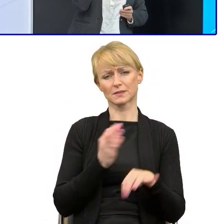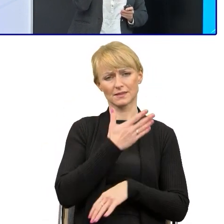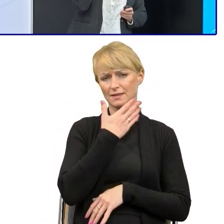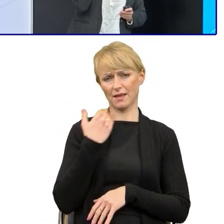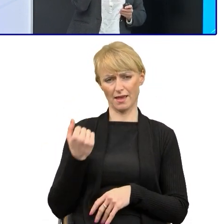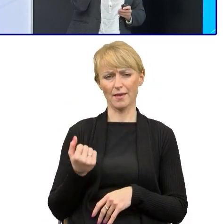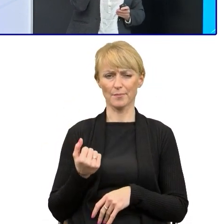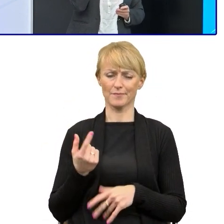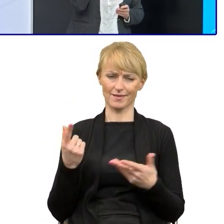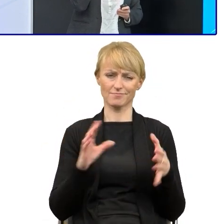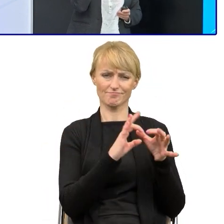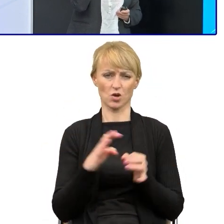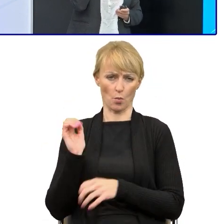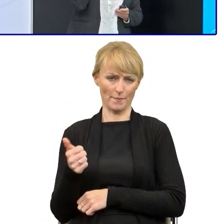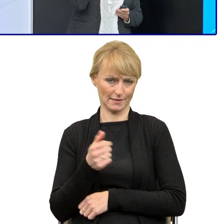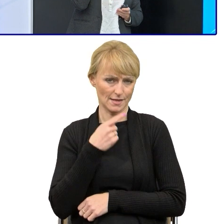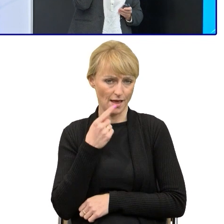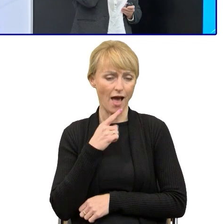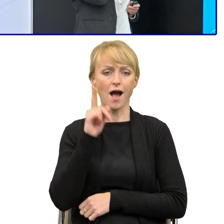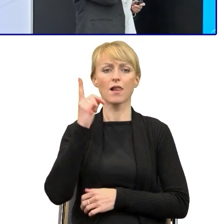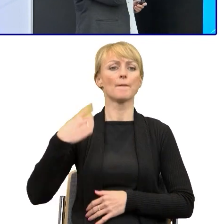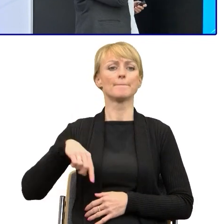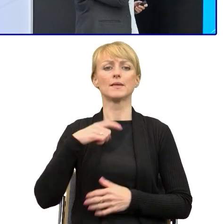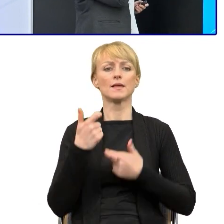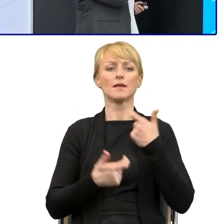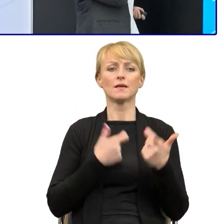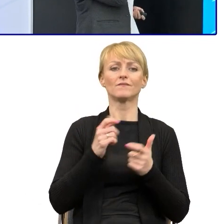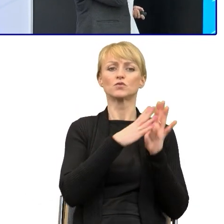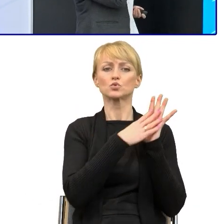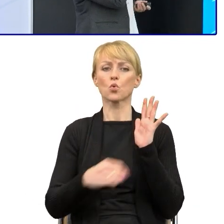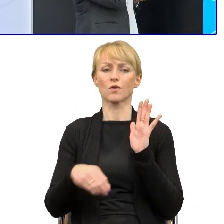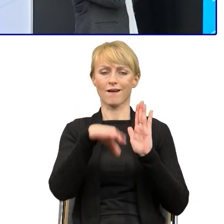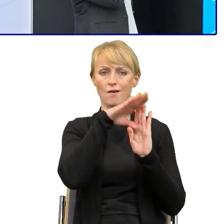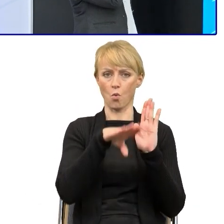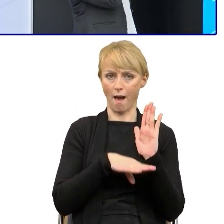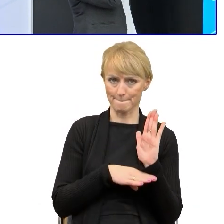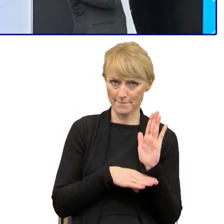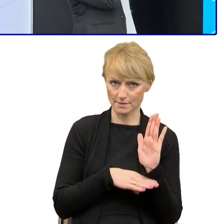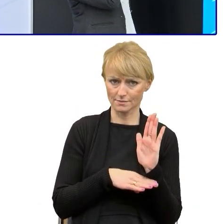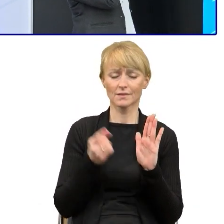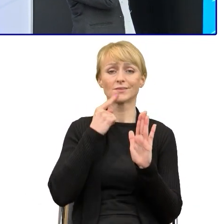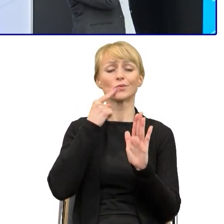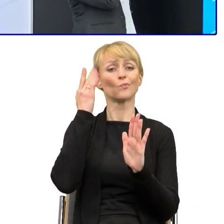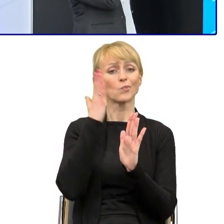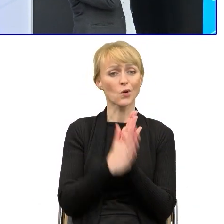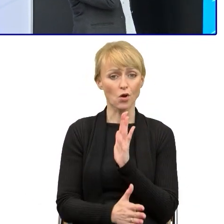Natomiast opracowaliśmy wzór regulaminu napisany prostym językiem, w których są krótkie sformułowania.